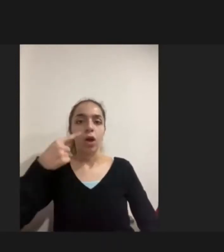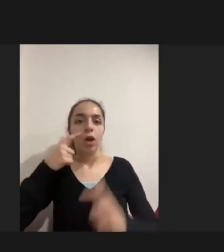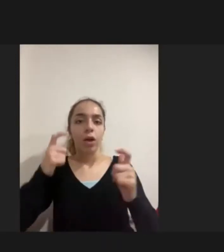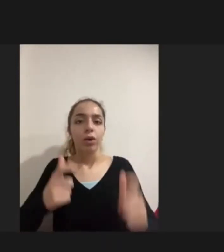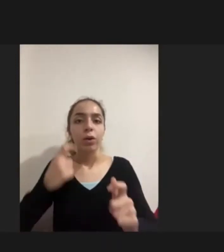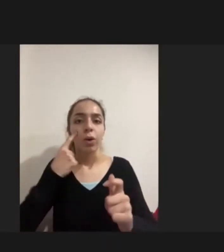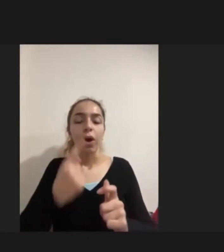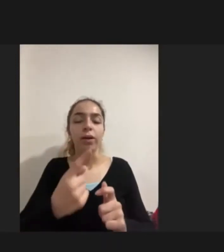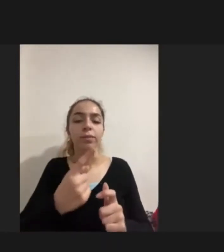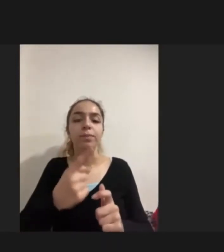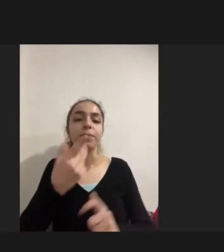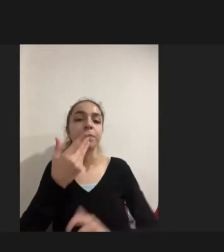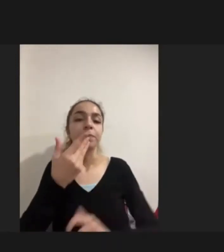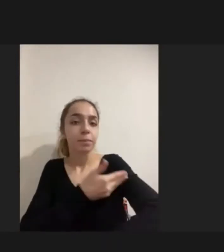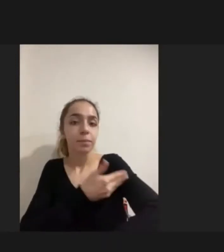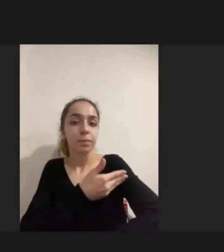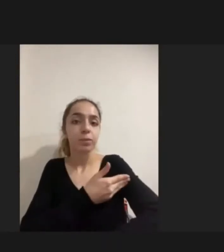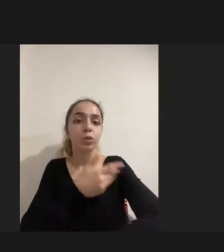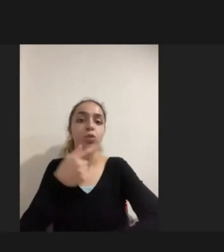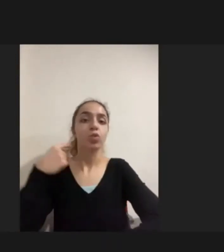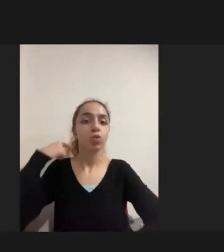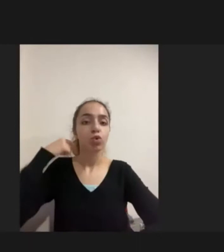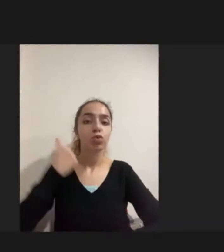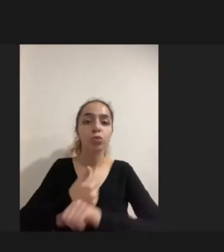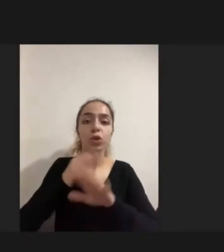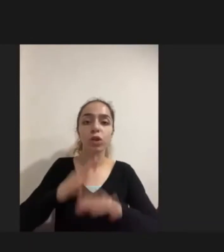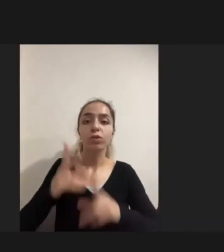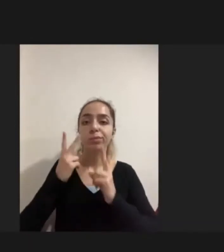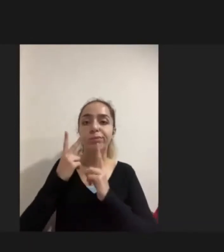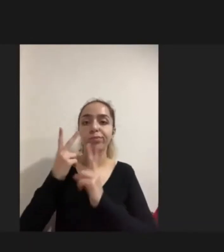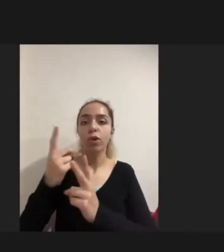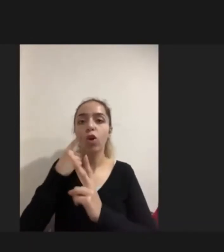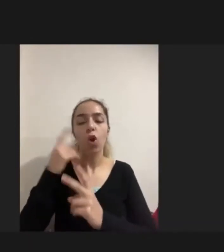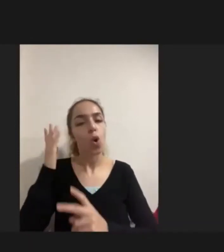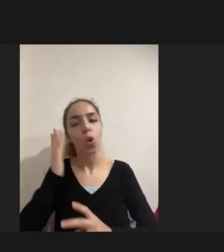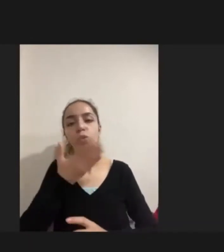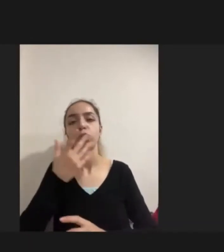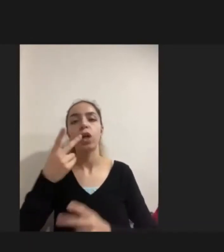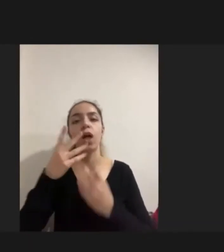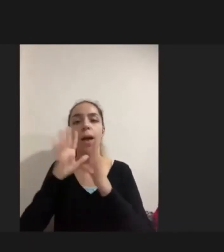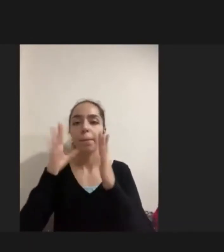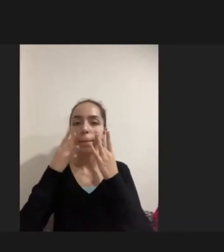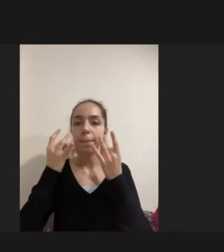Hizmetlerin Suriyeli mülteciler özelinde de olsa işte açık olduğunu sağlığa erişimin